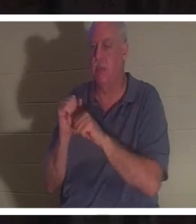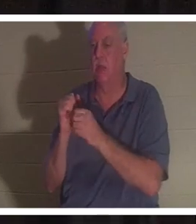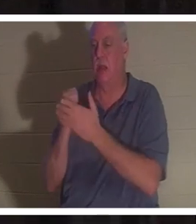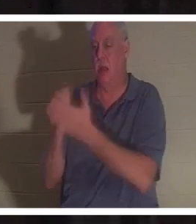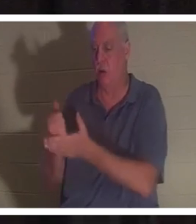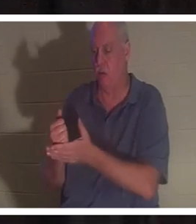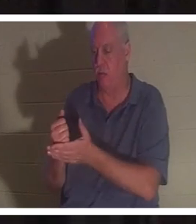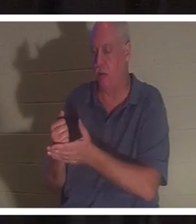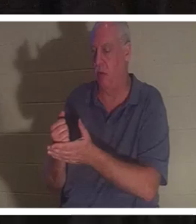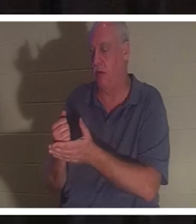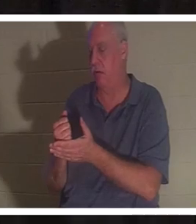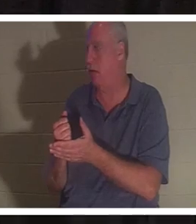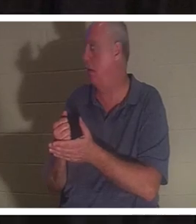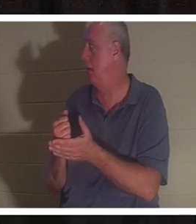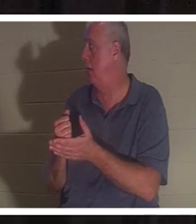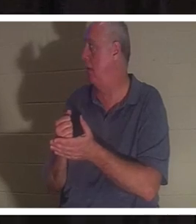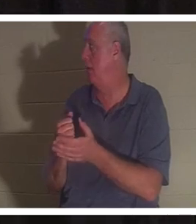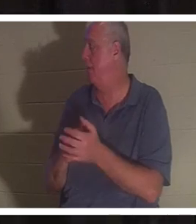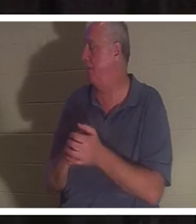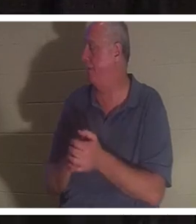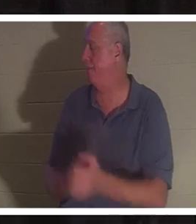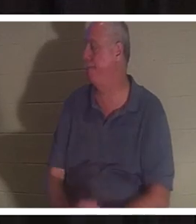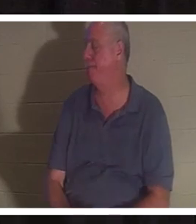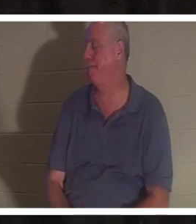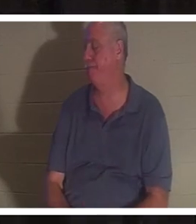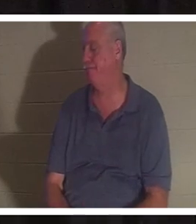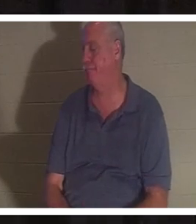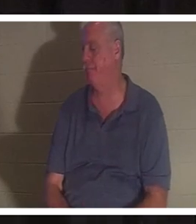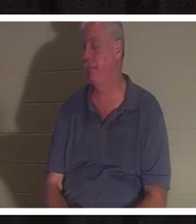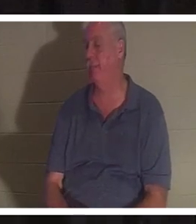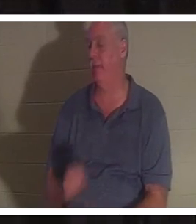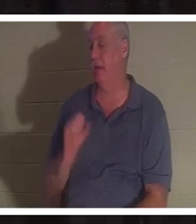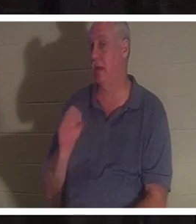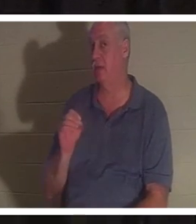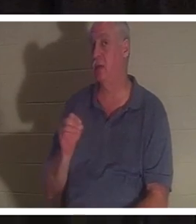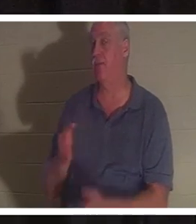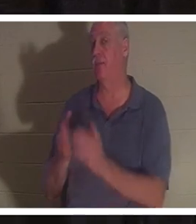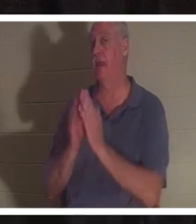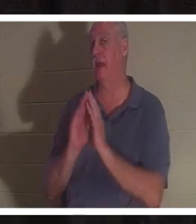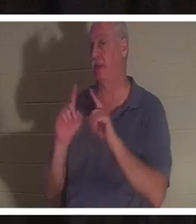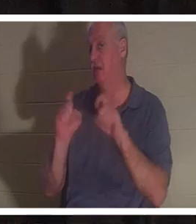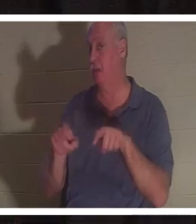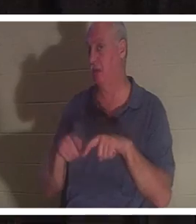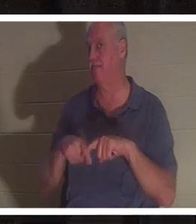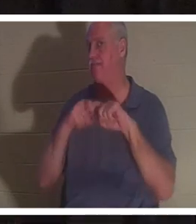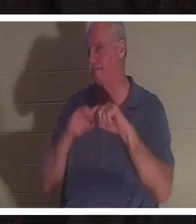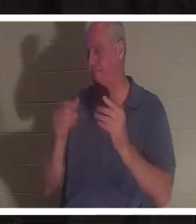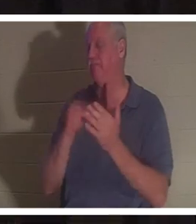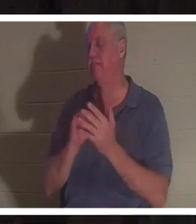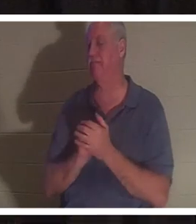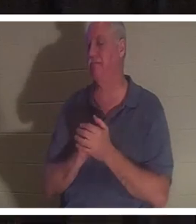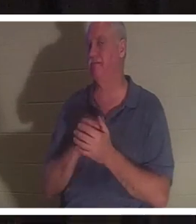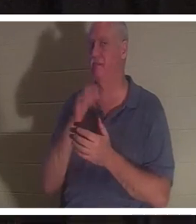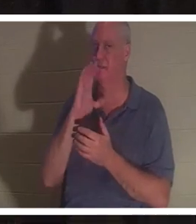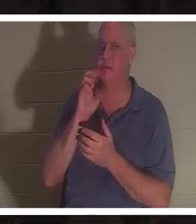확신합니다. 질문을 드리겠습니다. 휴식을 취하다. 물 한잔 하겠습니다. 테이블에서 이 질문에